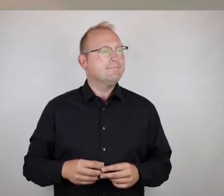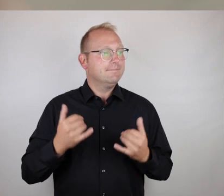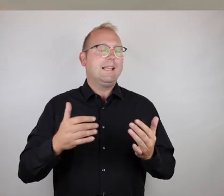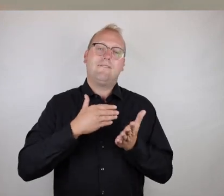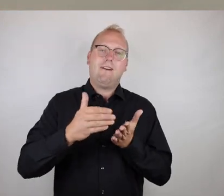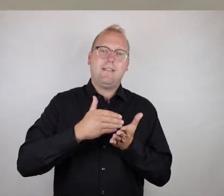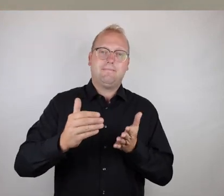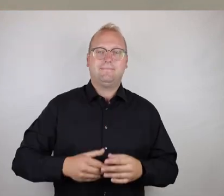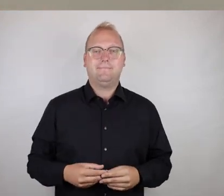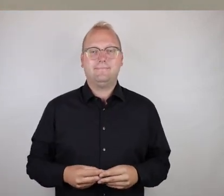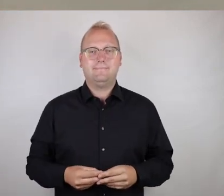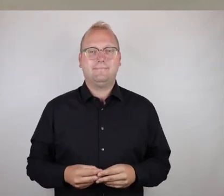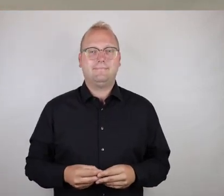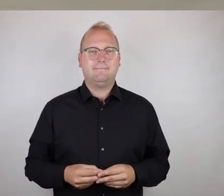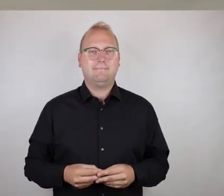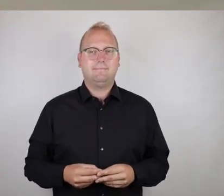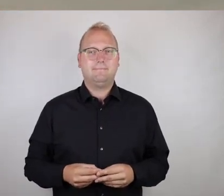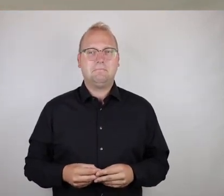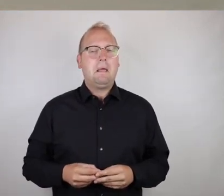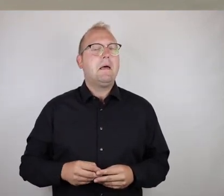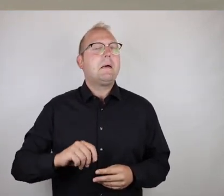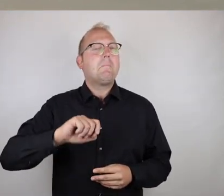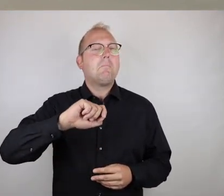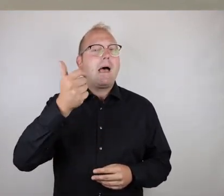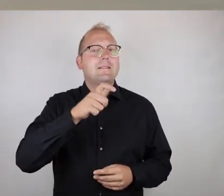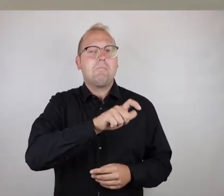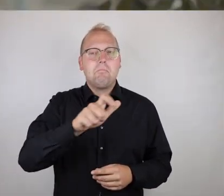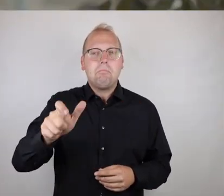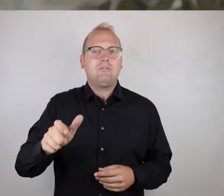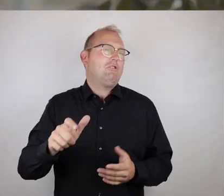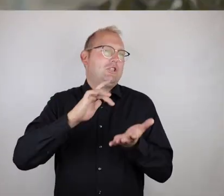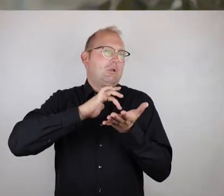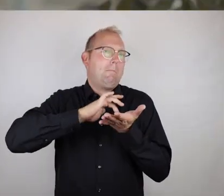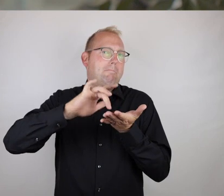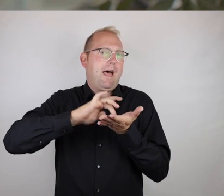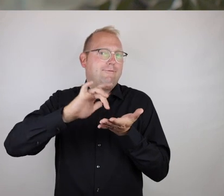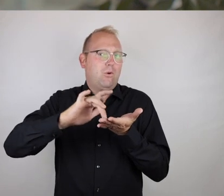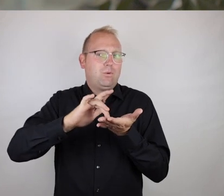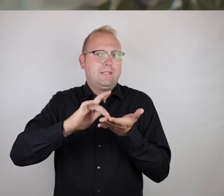Weiter geht's. Die meisten Menschen haben mittlerweile ein Smartphone,